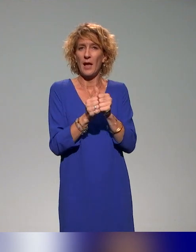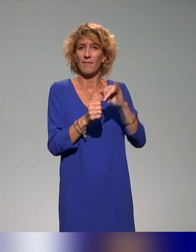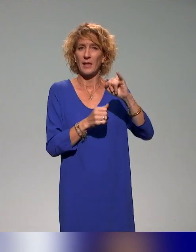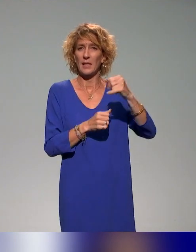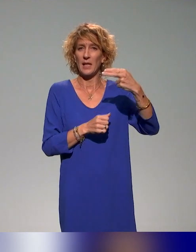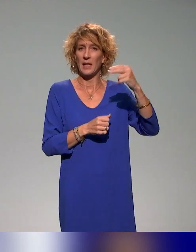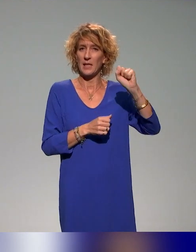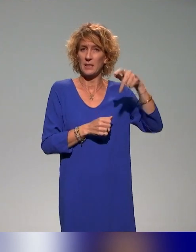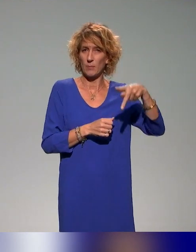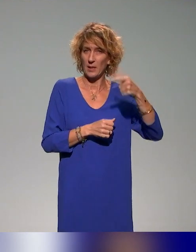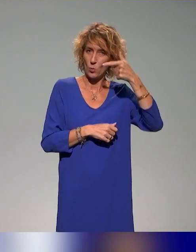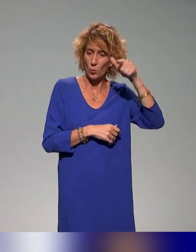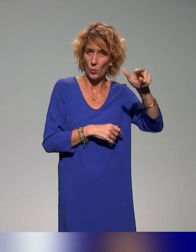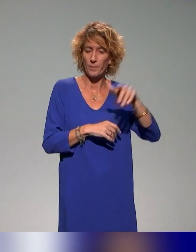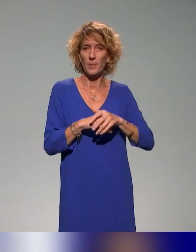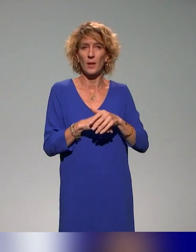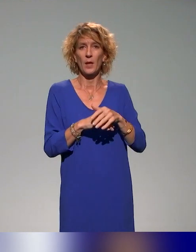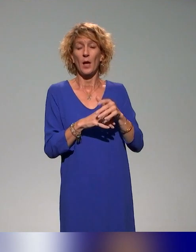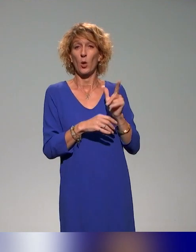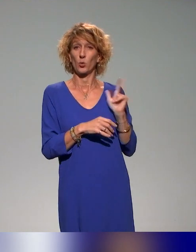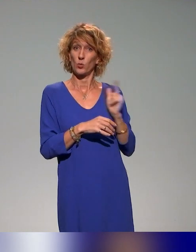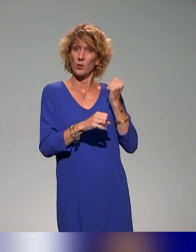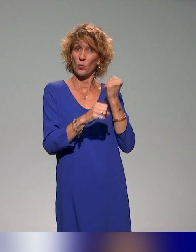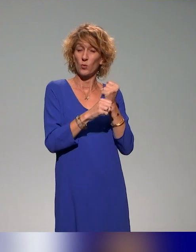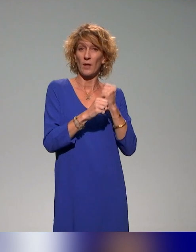On travaille avec Benyoucef et des collègues de l'INSPÉ de Lyon